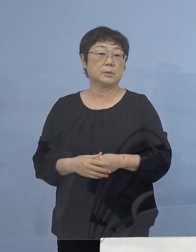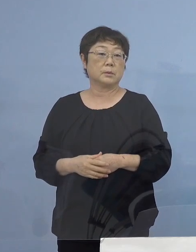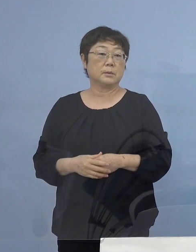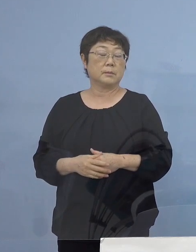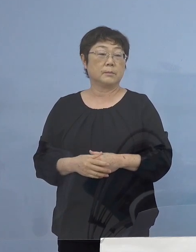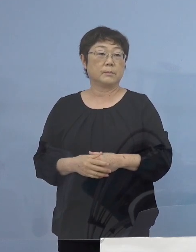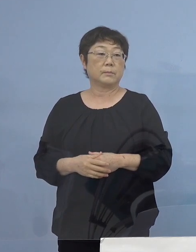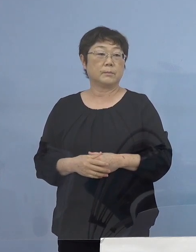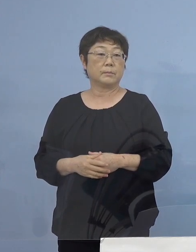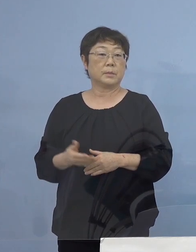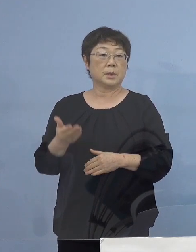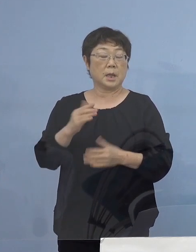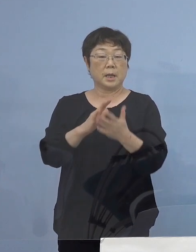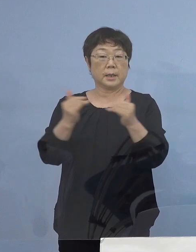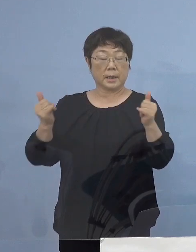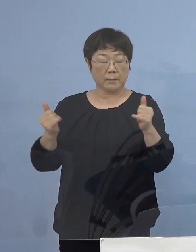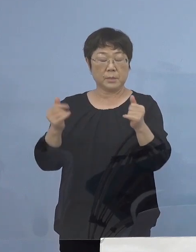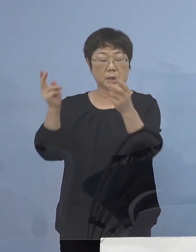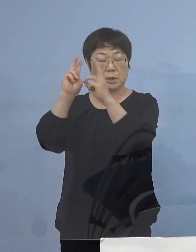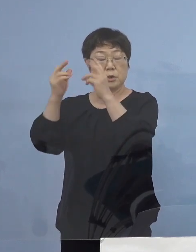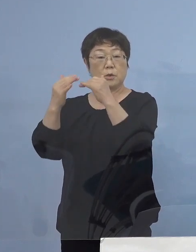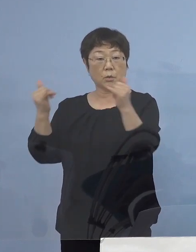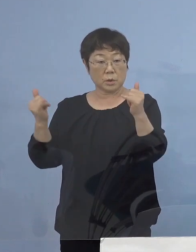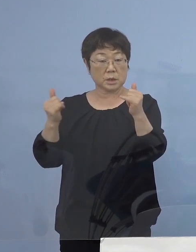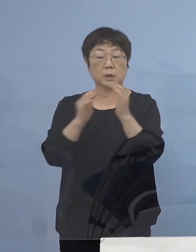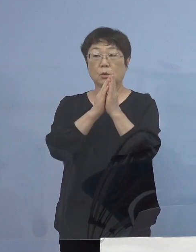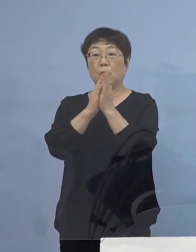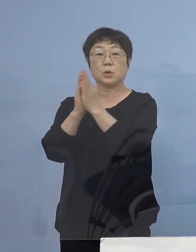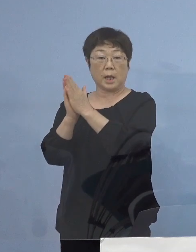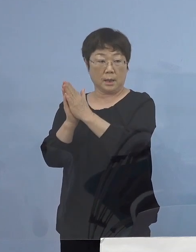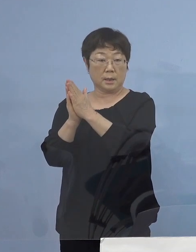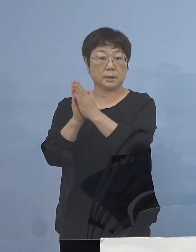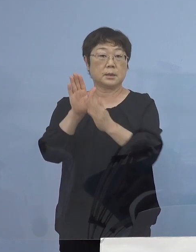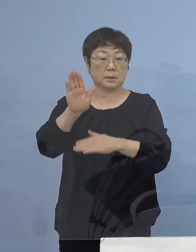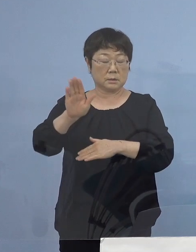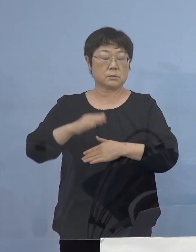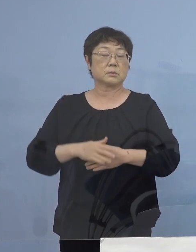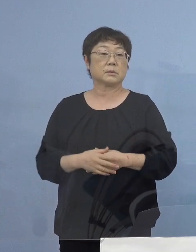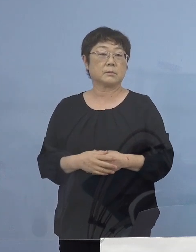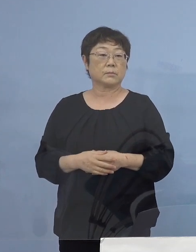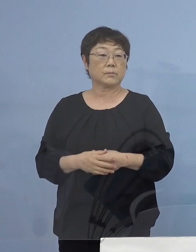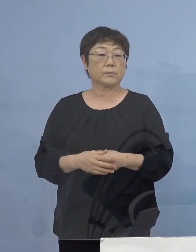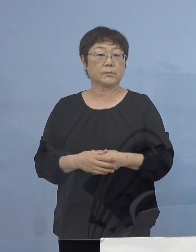次に県民、事業者の皆様方へのお願い についてであります